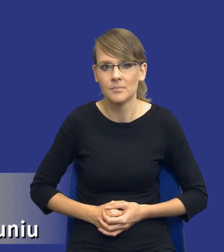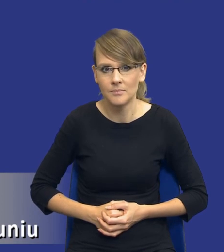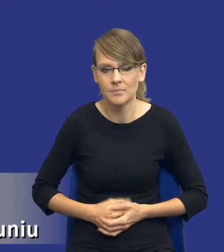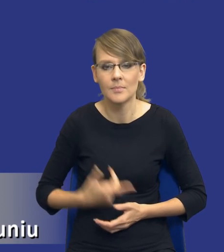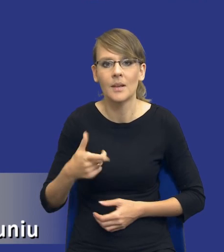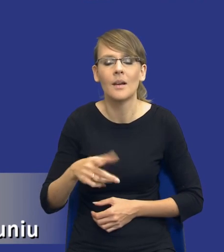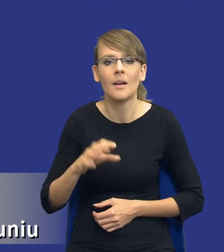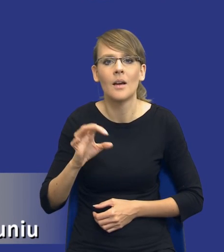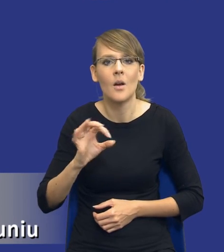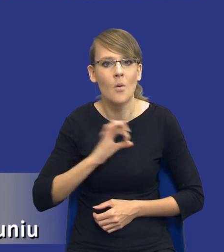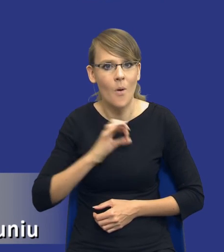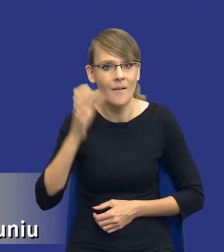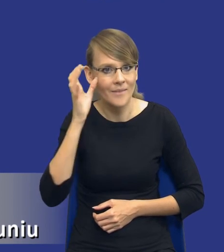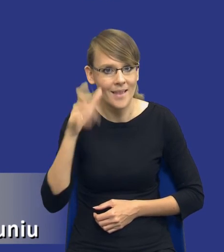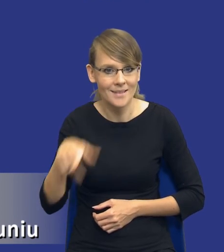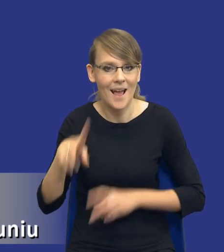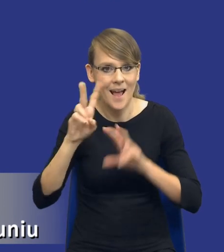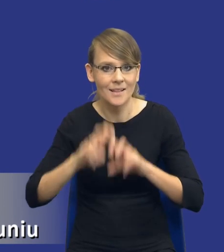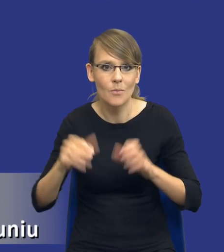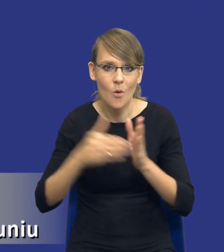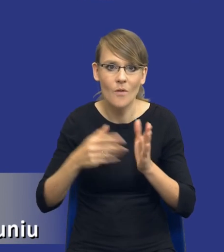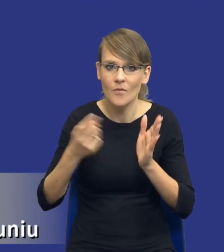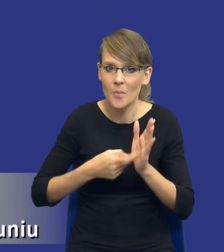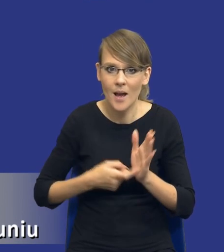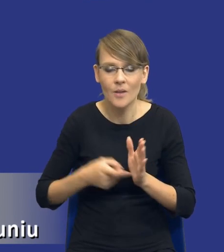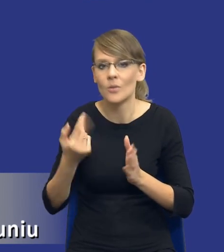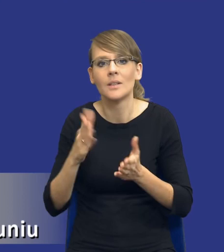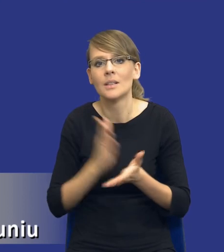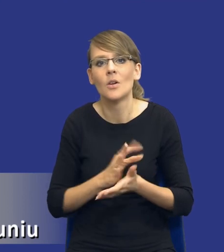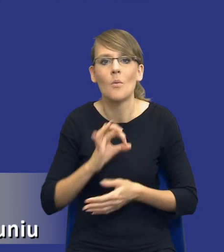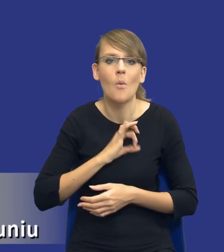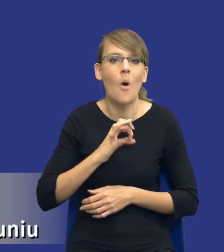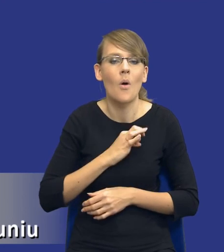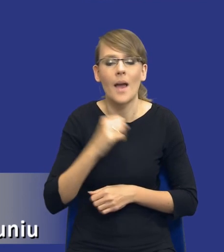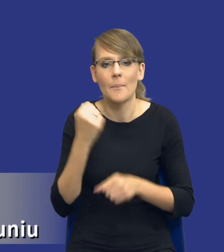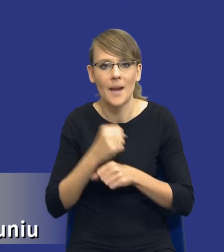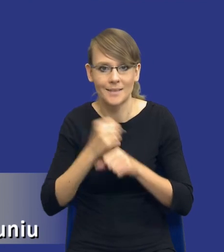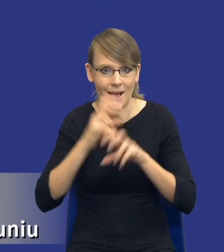jakby dotycząca tej analizy potrzeb i wymagań, to nie jest tylko i wyłącznie moja własna praca analityczna, ale w dużej